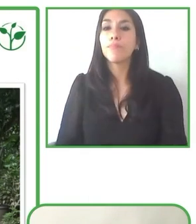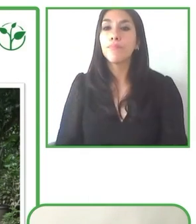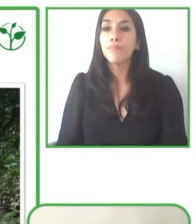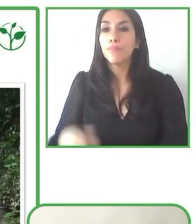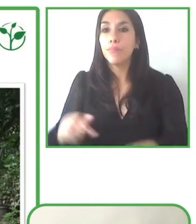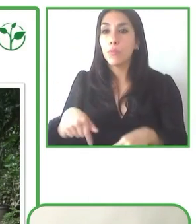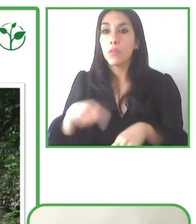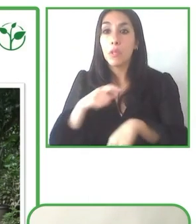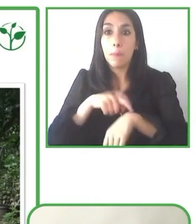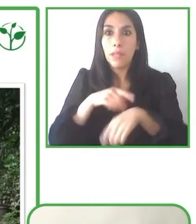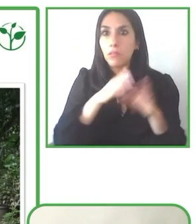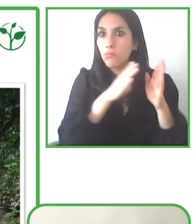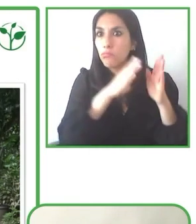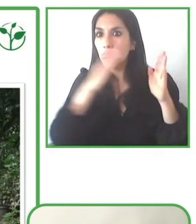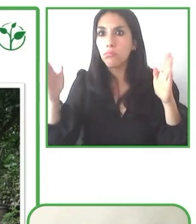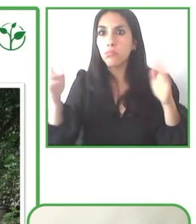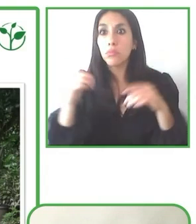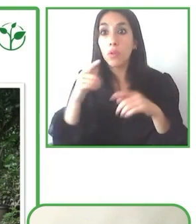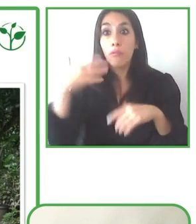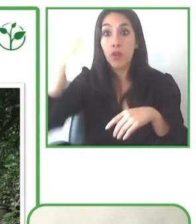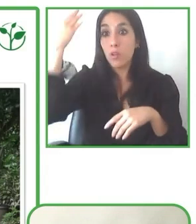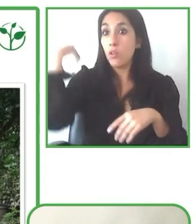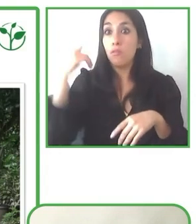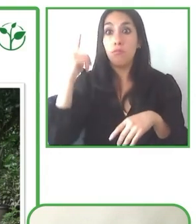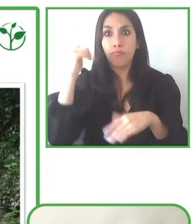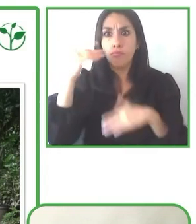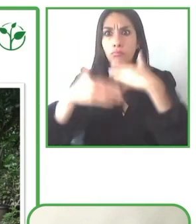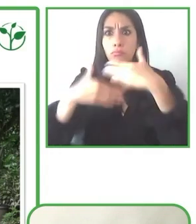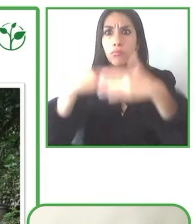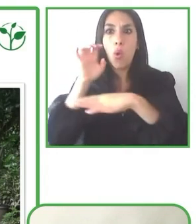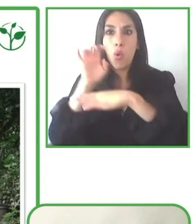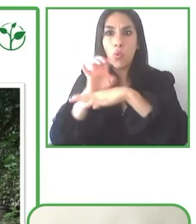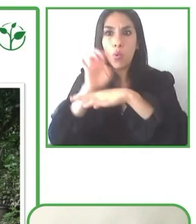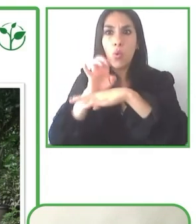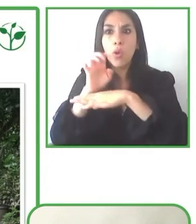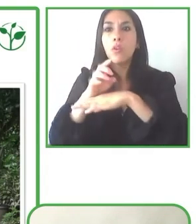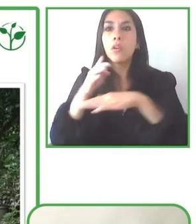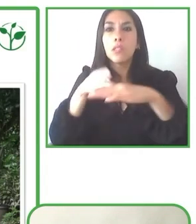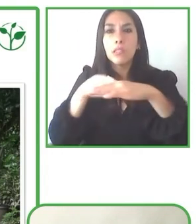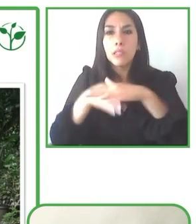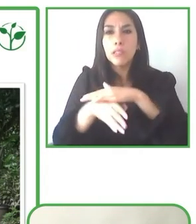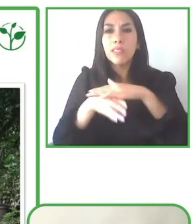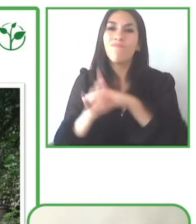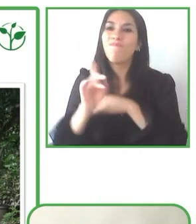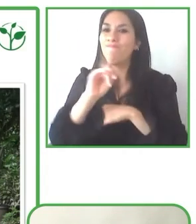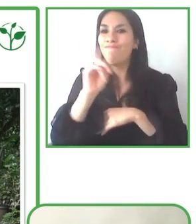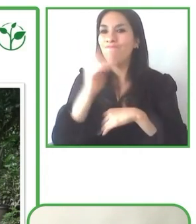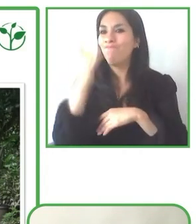Y justamente nos permite también ampliar un poquito esta propuesta para alcanzar esta